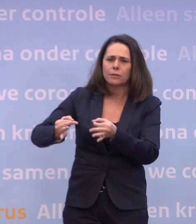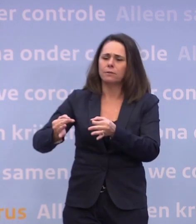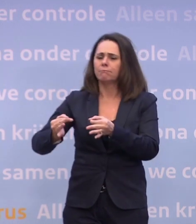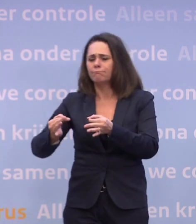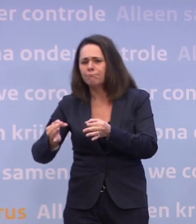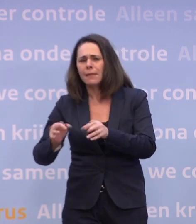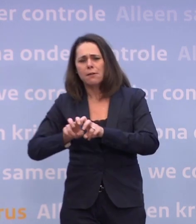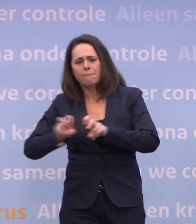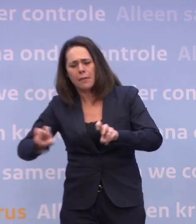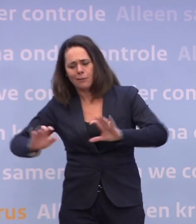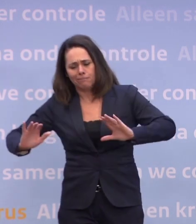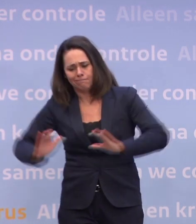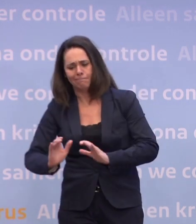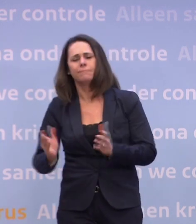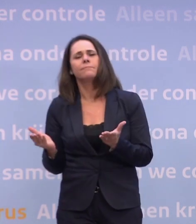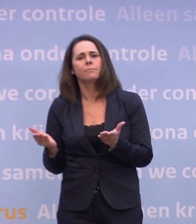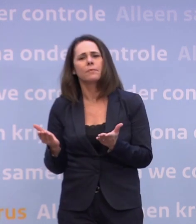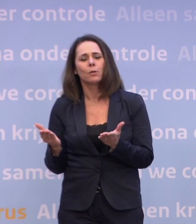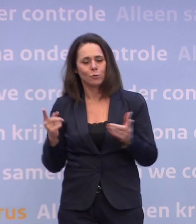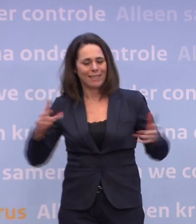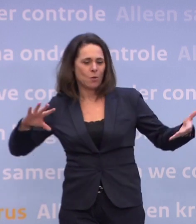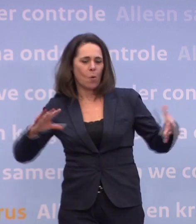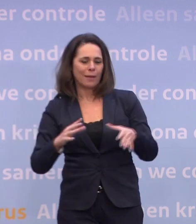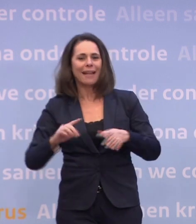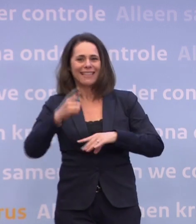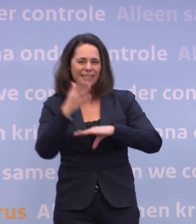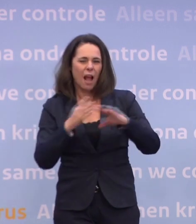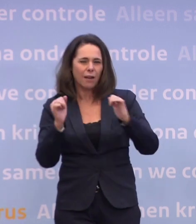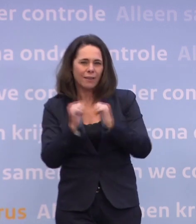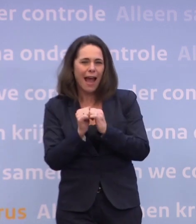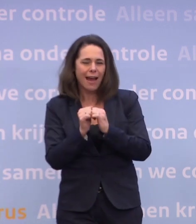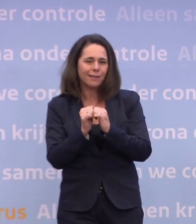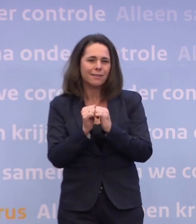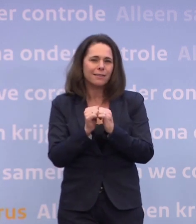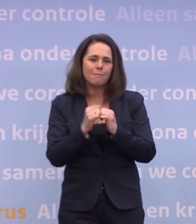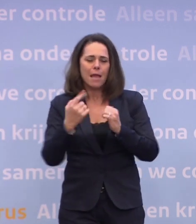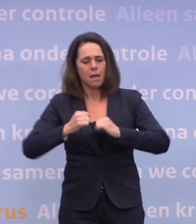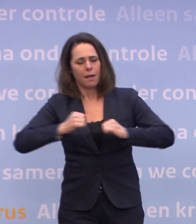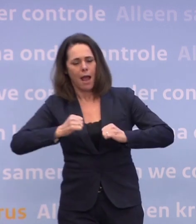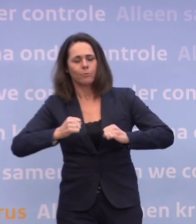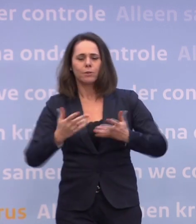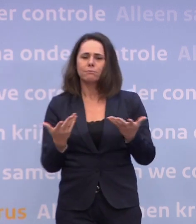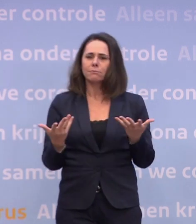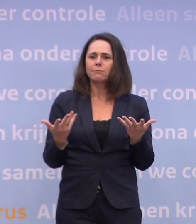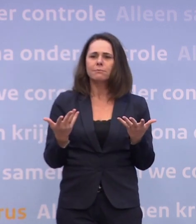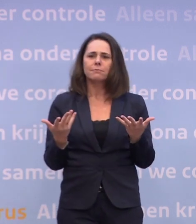In die combinatie kun je in de loop van het eerste halfjaar... ...kun je weer degelijk ruimte geven... ...kun je afscheid nemen van de meest beperkende maatregelen.